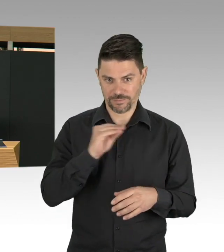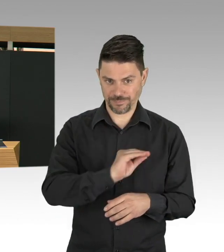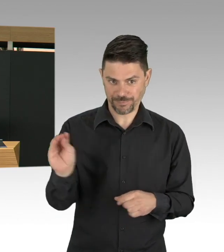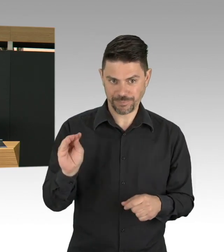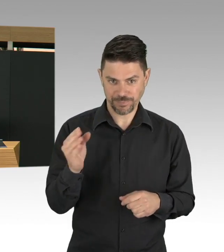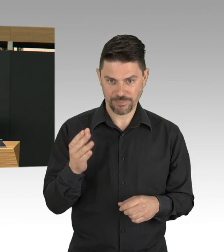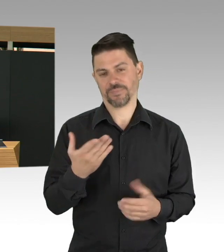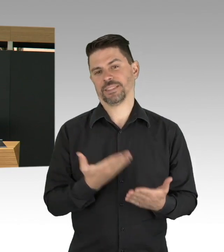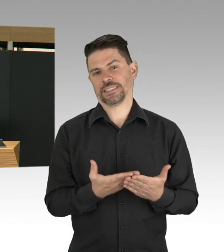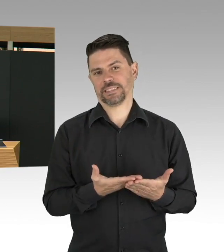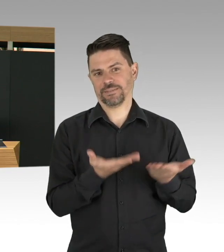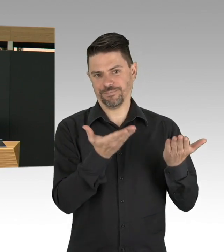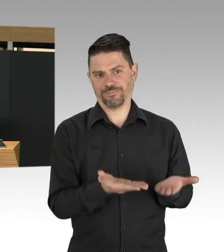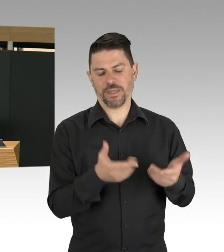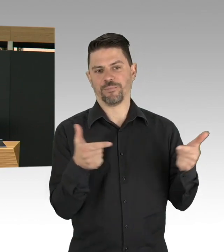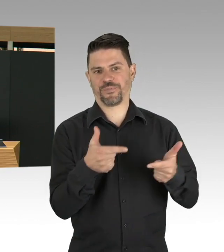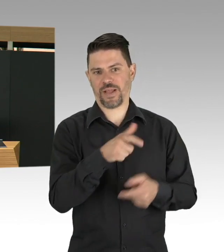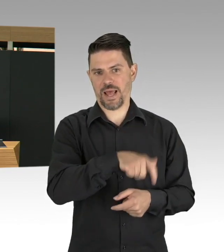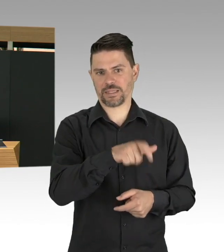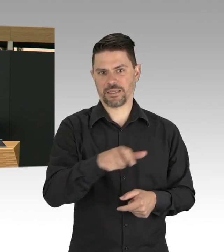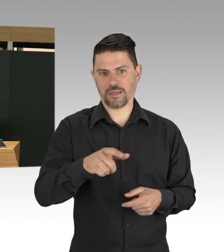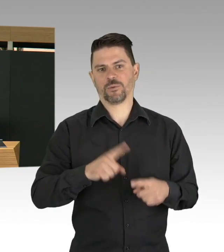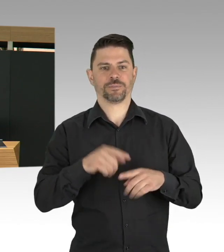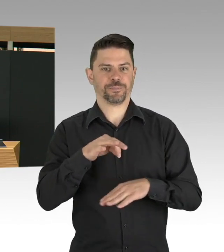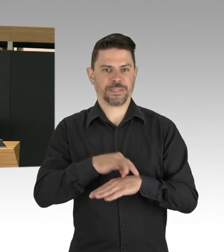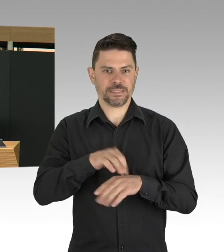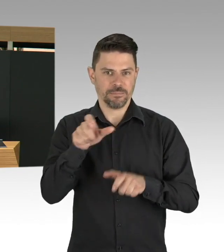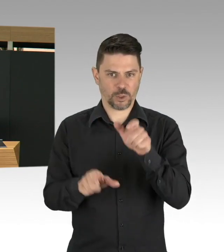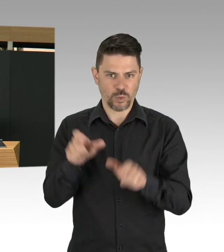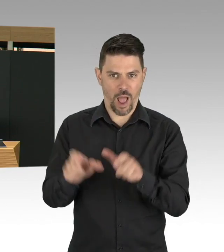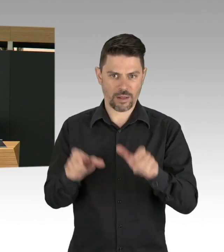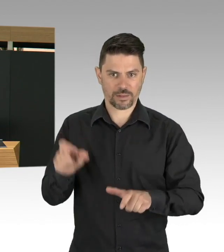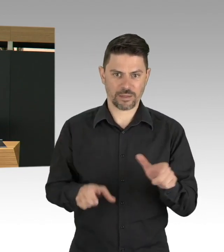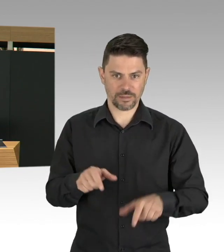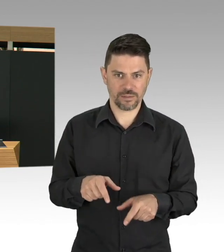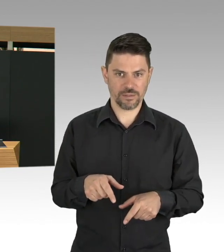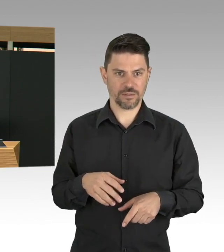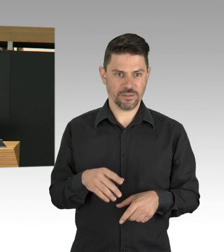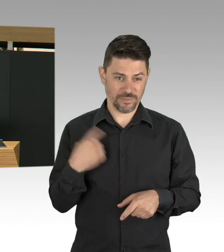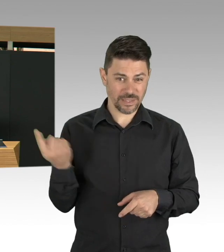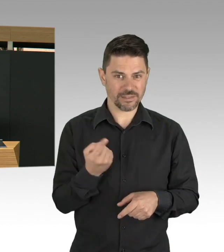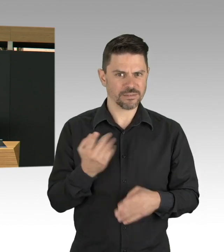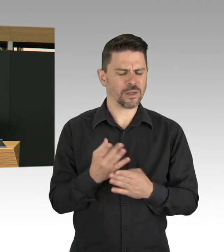dass sie natürlich in der Pandemiezeit unterstützt werden, aber lassen Sie uns bitte insgesamt diese Berufsgruppen auswerten